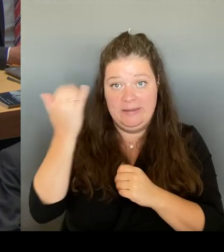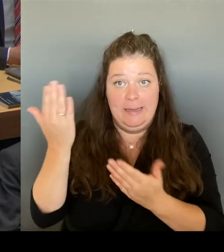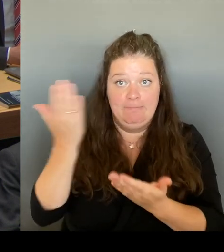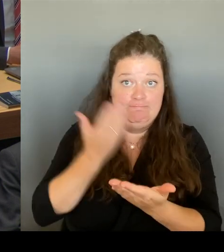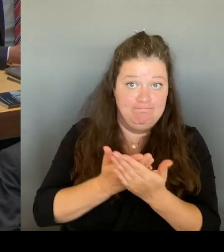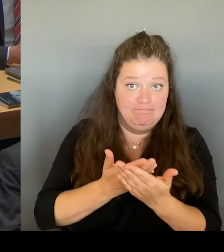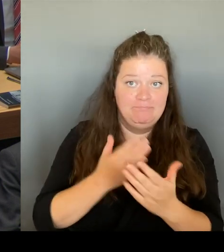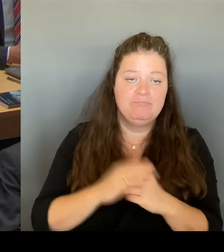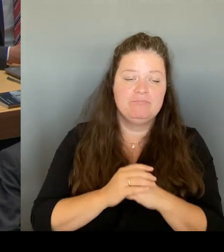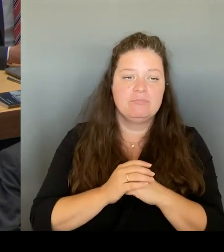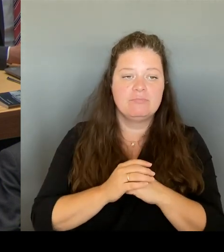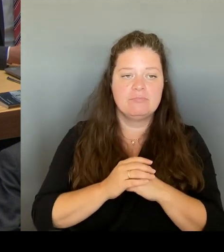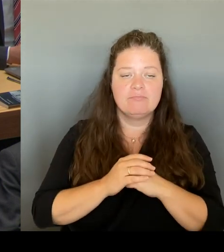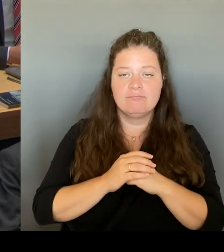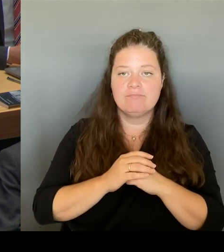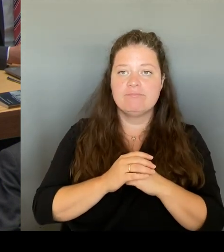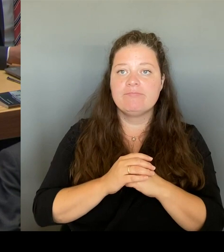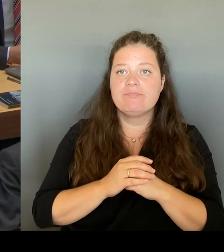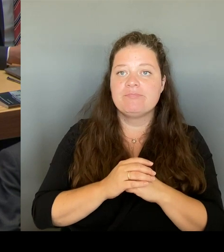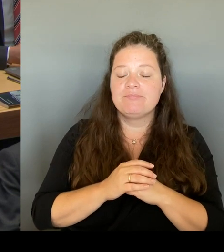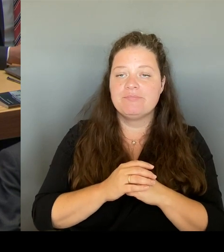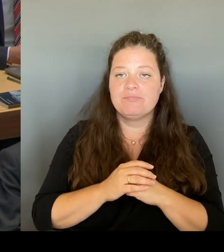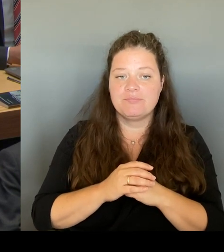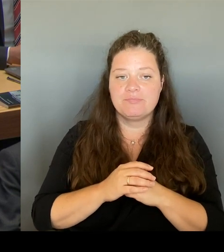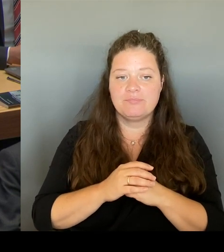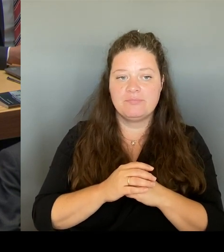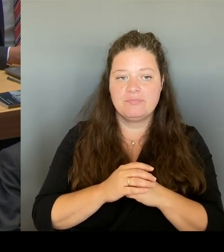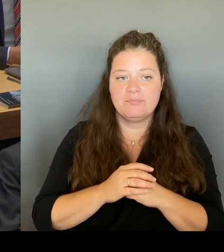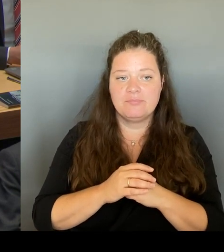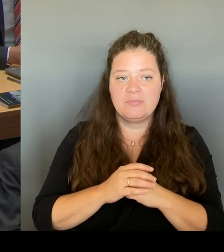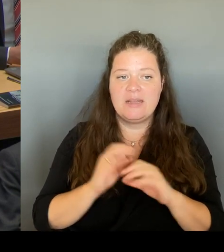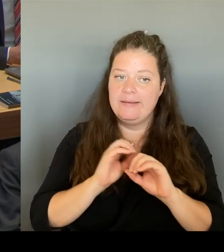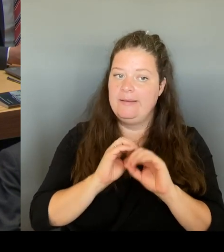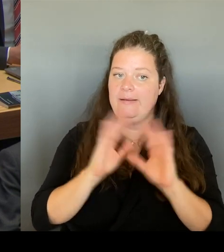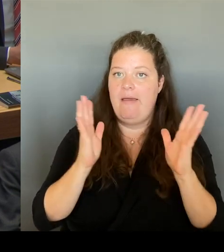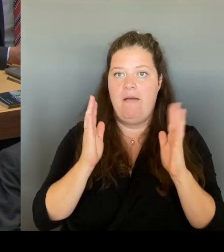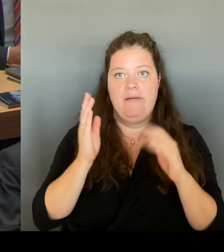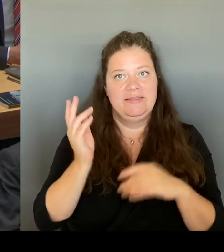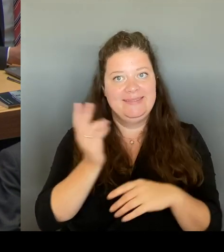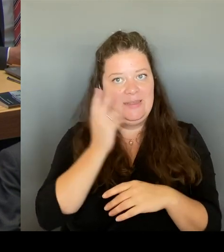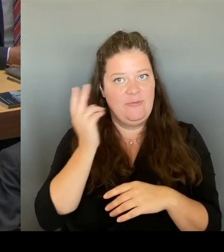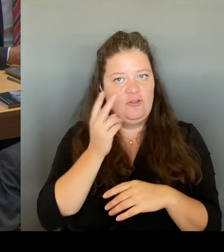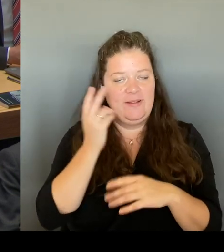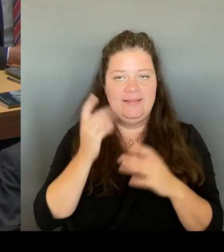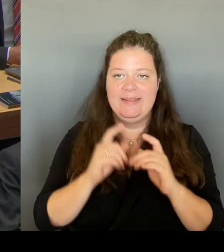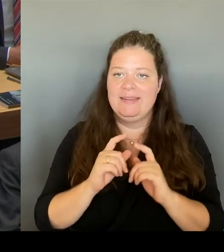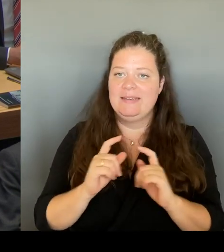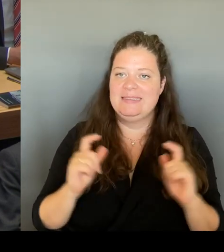in der Senatsverwaltung Gedanken darüber gemacht, wie wir das umsetzen können